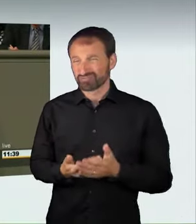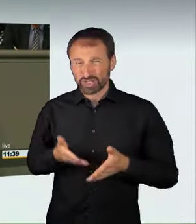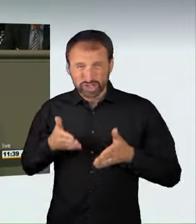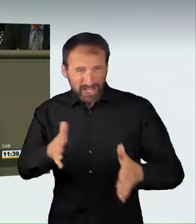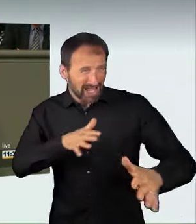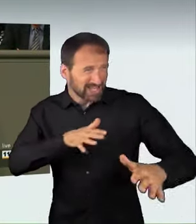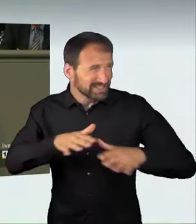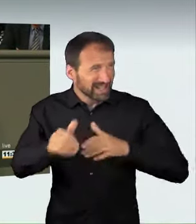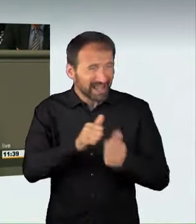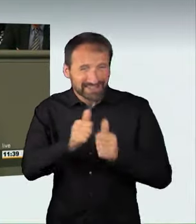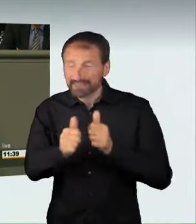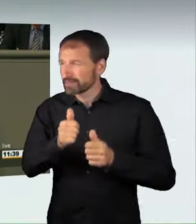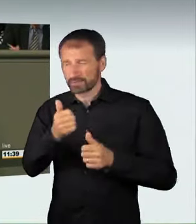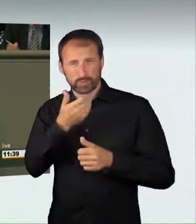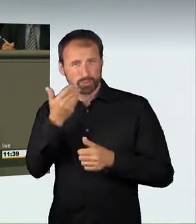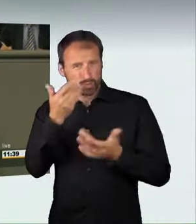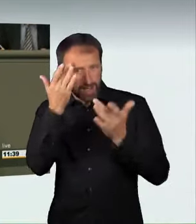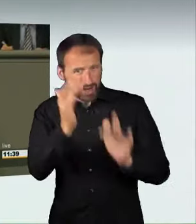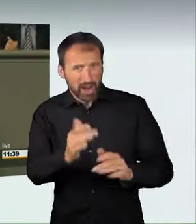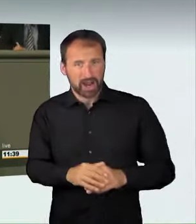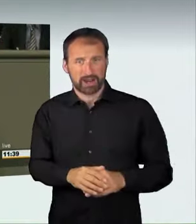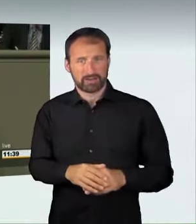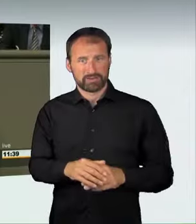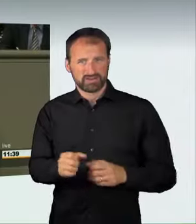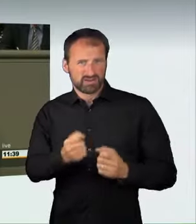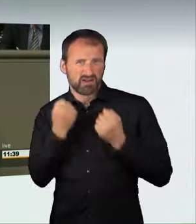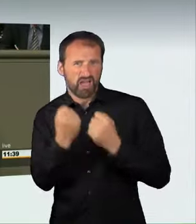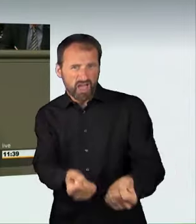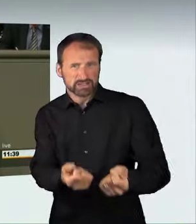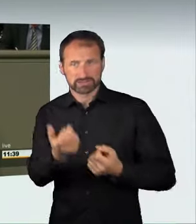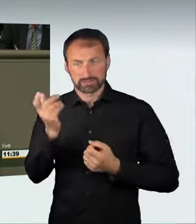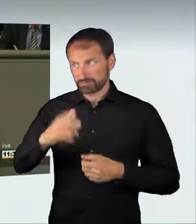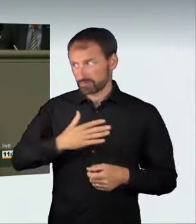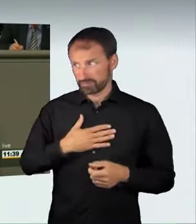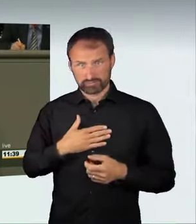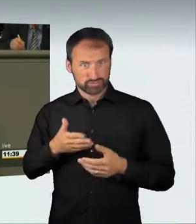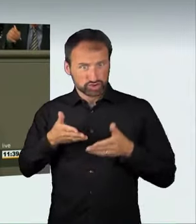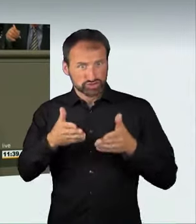Es ist das richtige Signal, das wir mit diesem Gesetz aussenden.